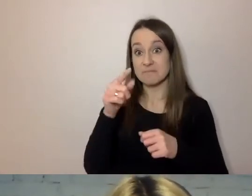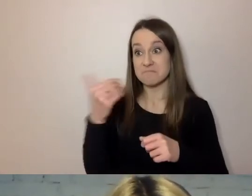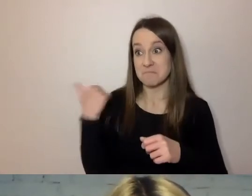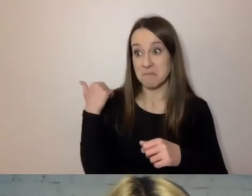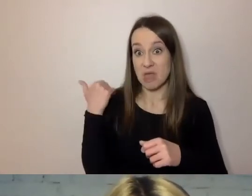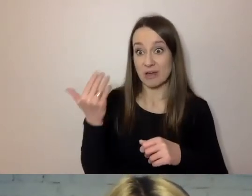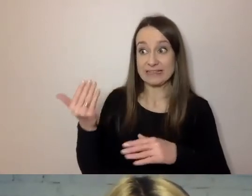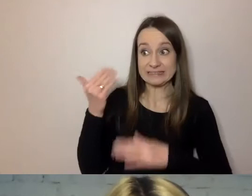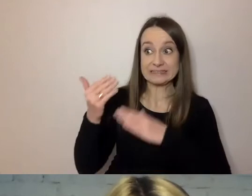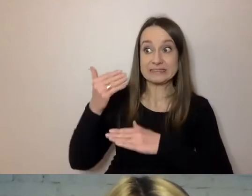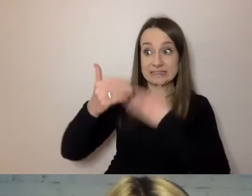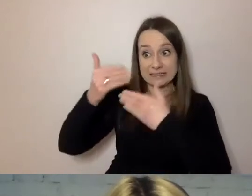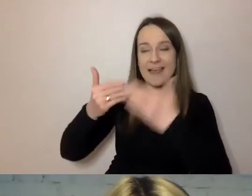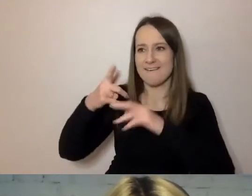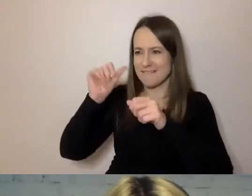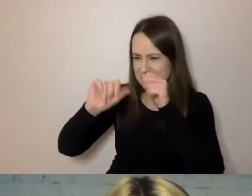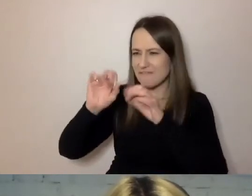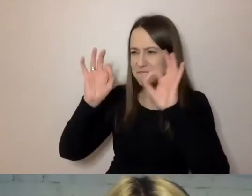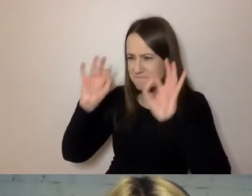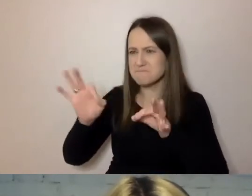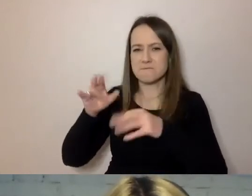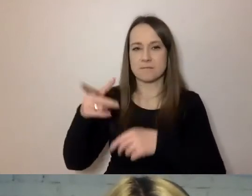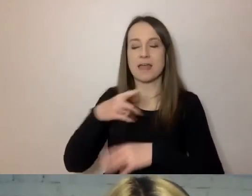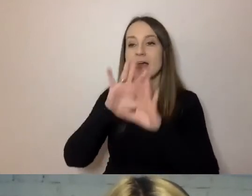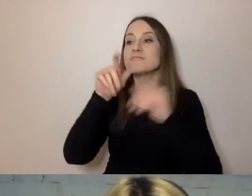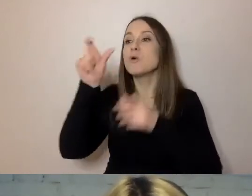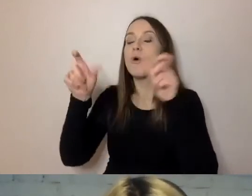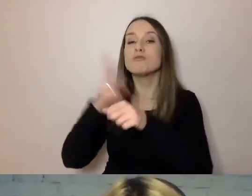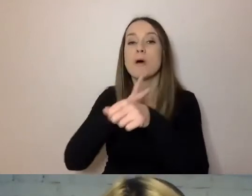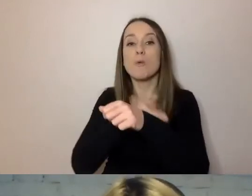A dla urzędników, dla nas wszystkich, jeszcze jest podpowiedź -